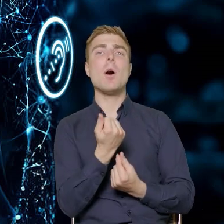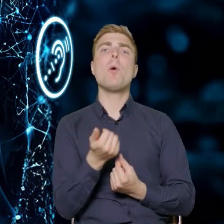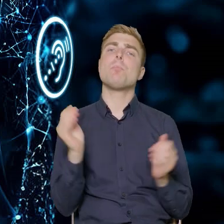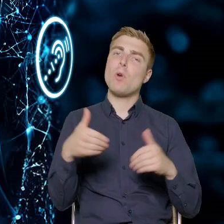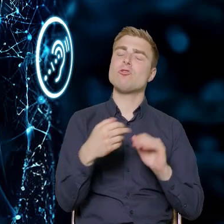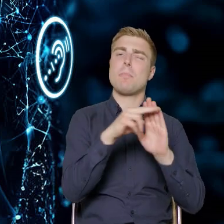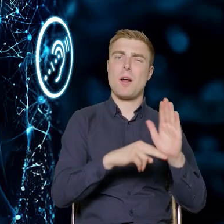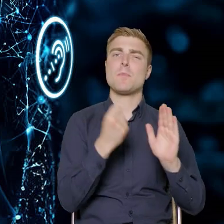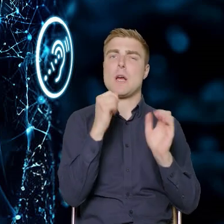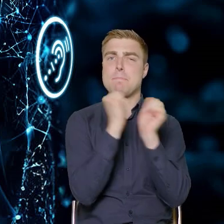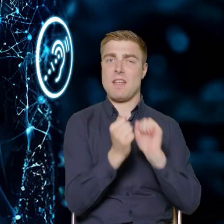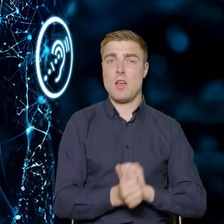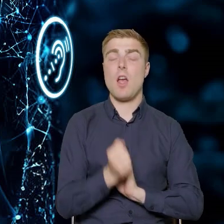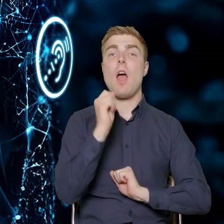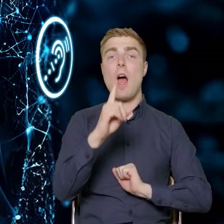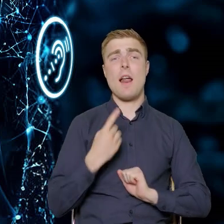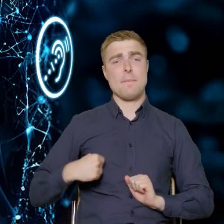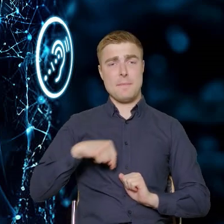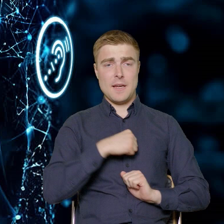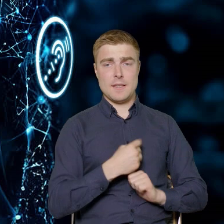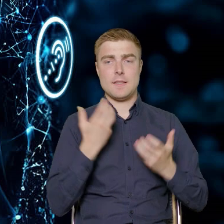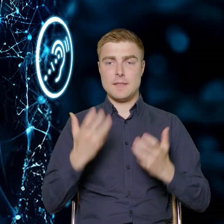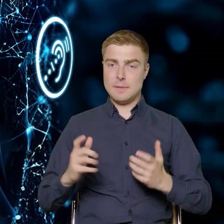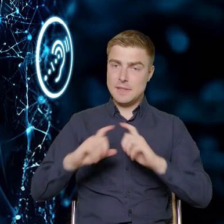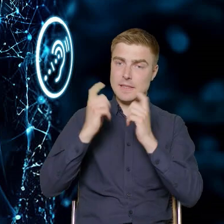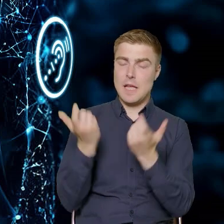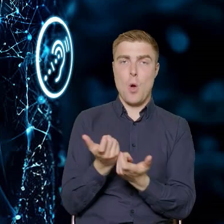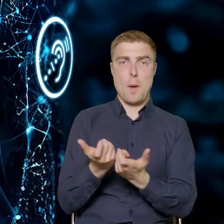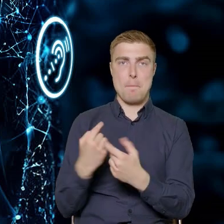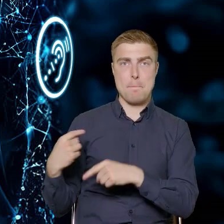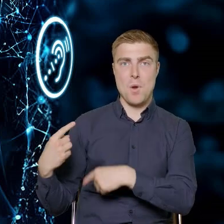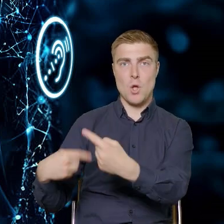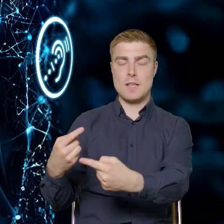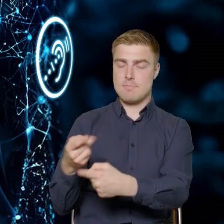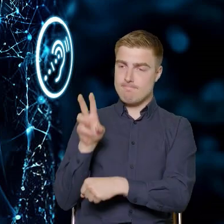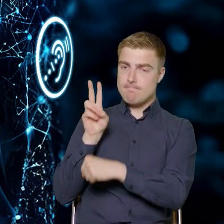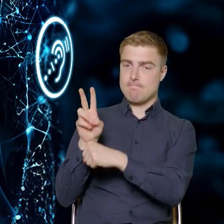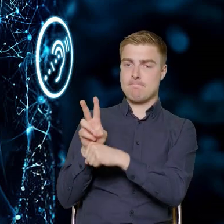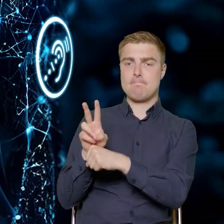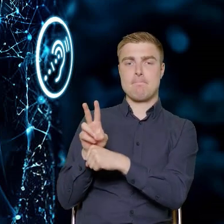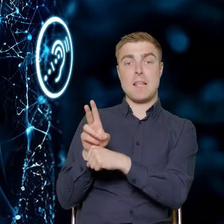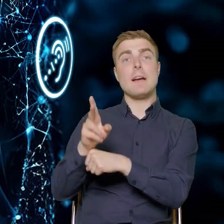ale my chcemy mieć nad tym całym procesem pieczę. Dlatego tutaj Państwo widzicie wypunktowane,